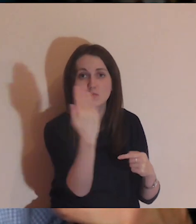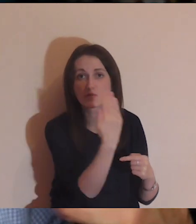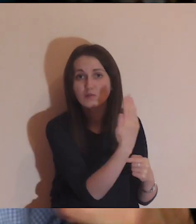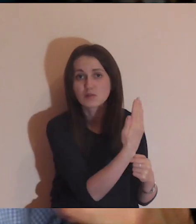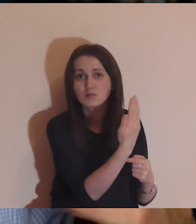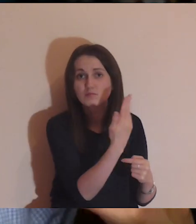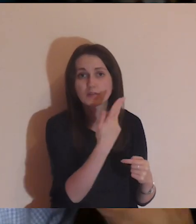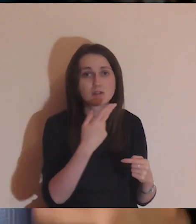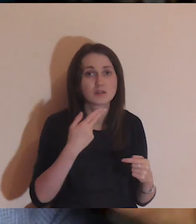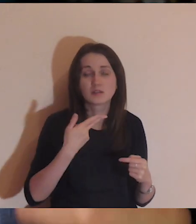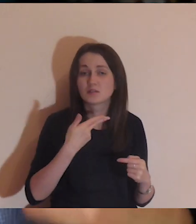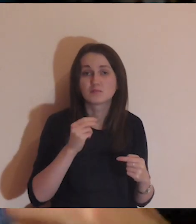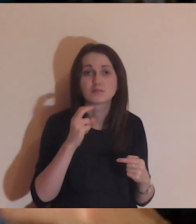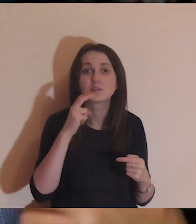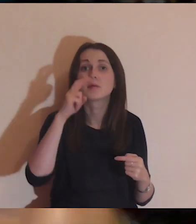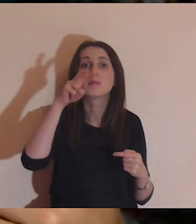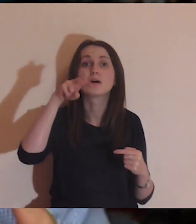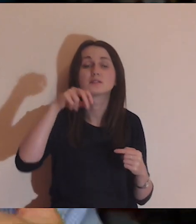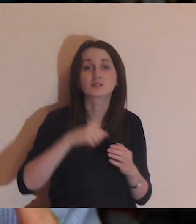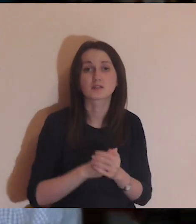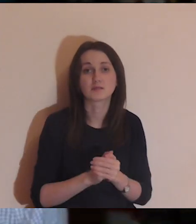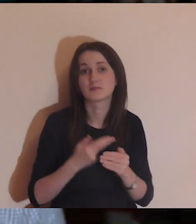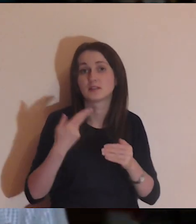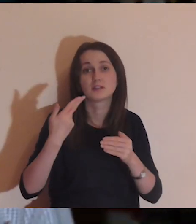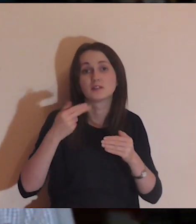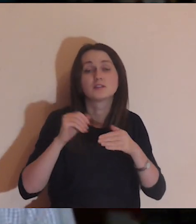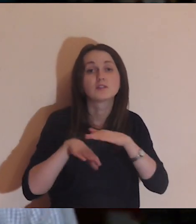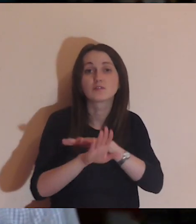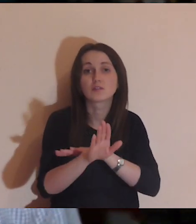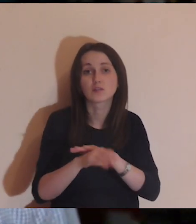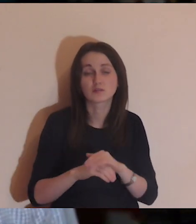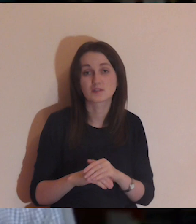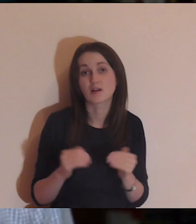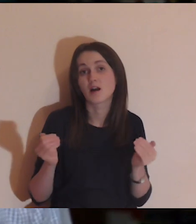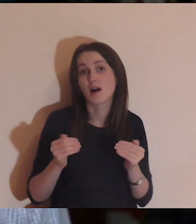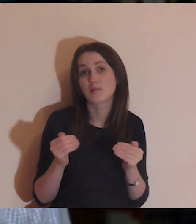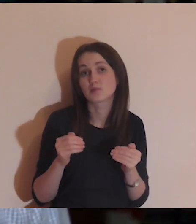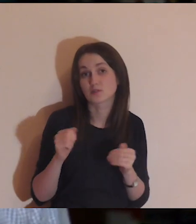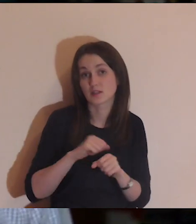a być może jest tam ktoś, kto bardzo cierpi